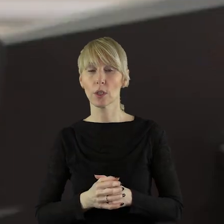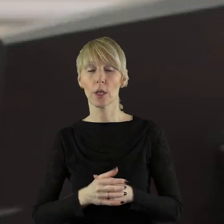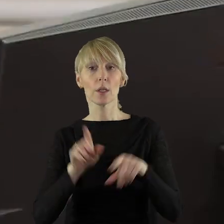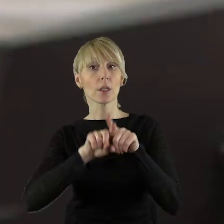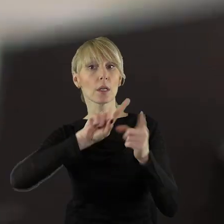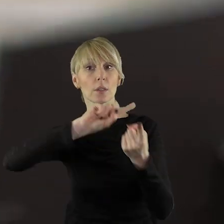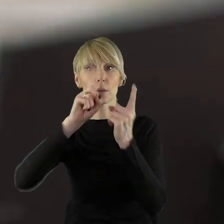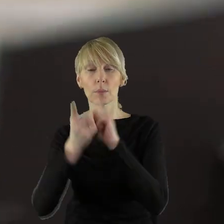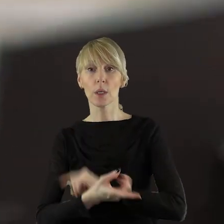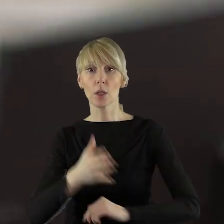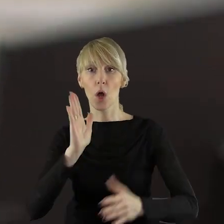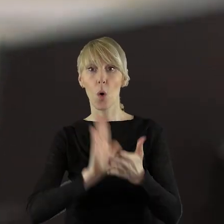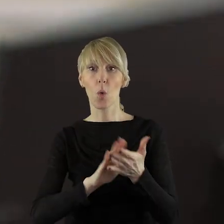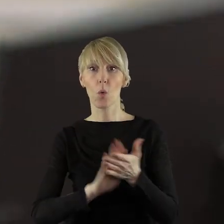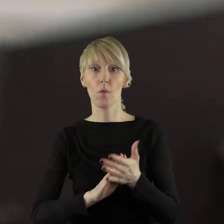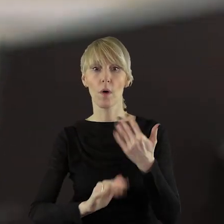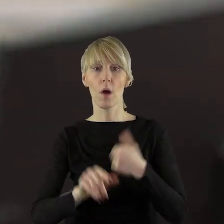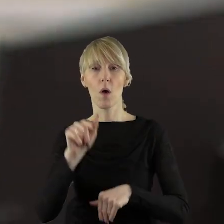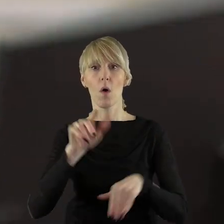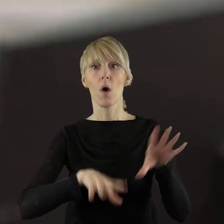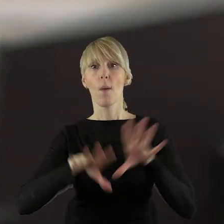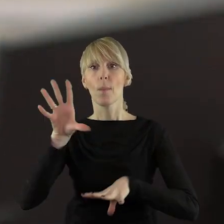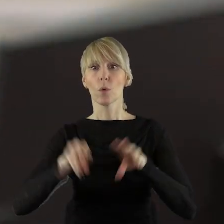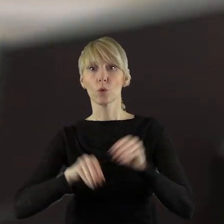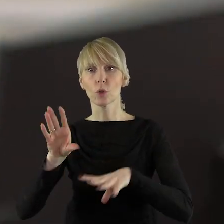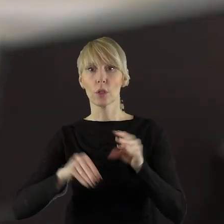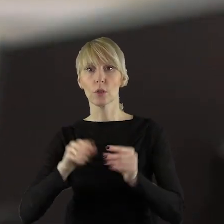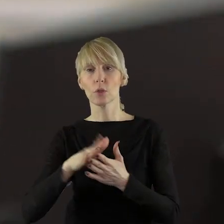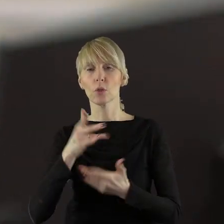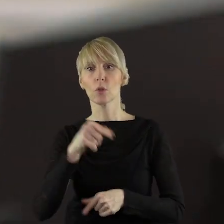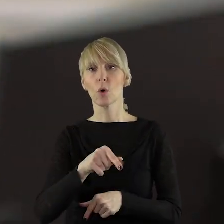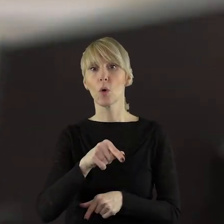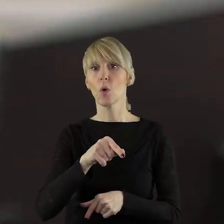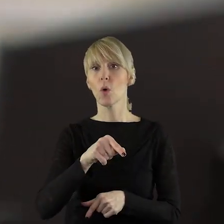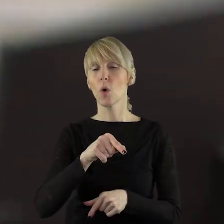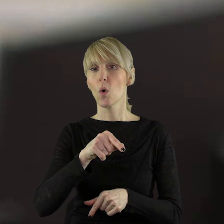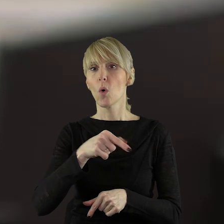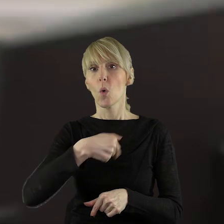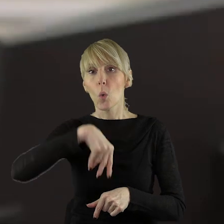oraz zmieniająca uchwałę w sprawie uchwalenia budżetu województwa łódzkiego na 2024 rok.